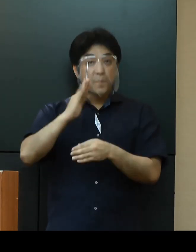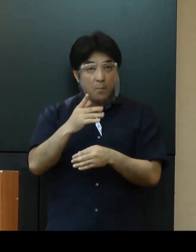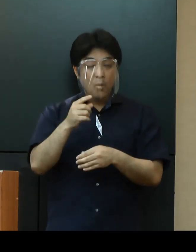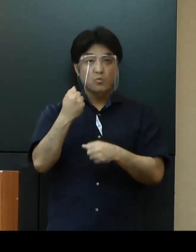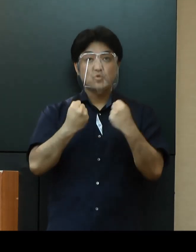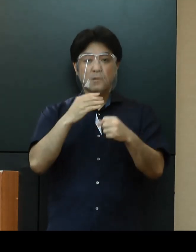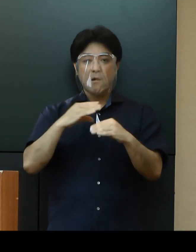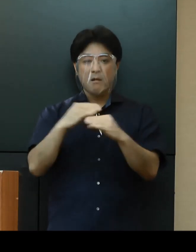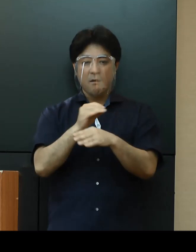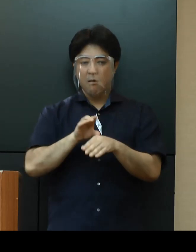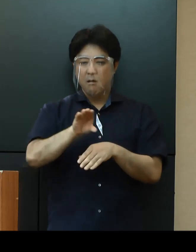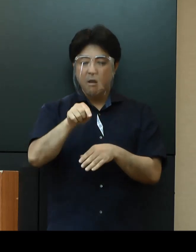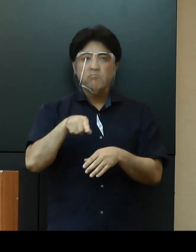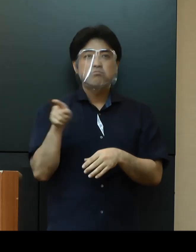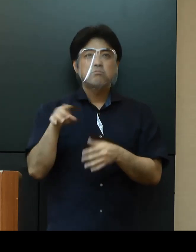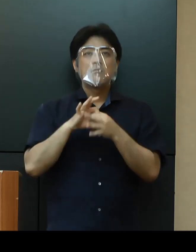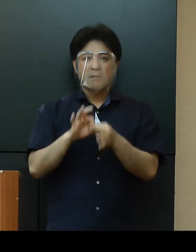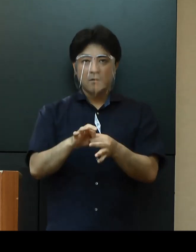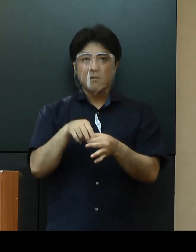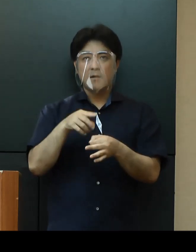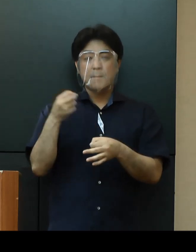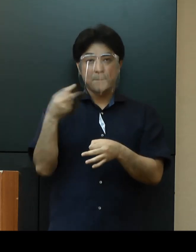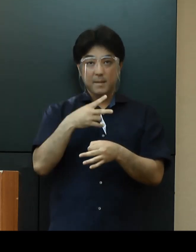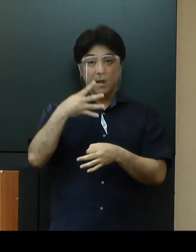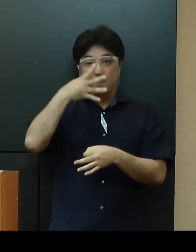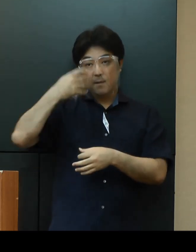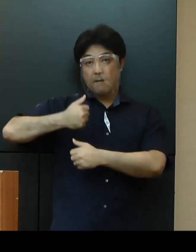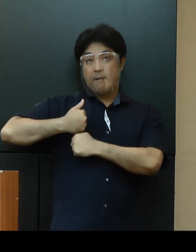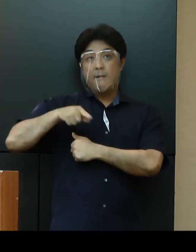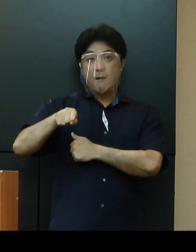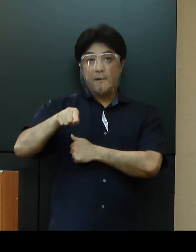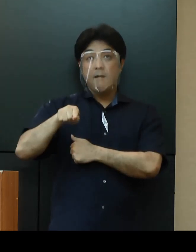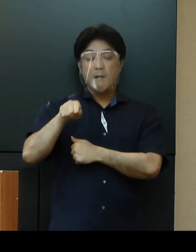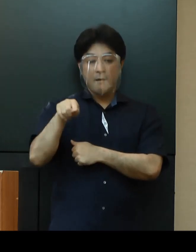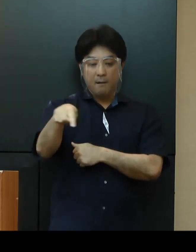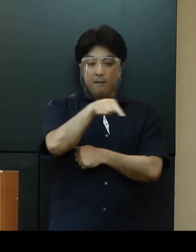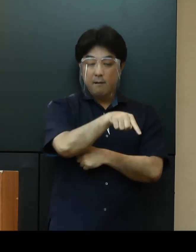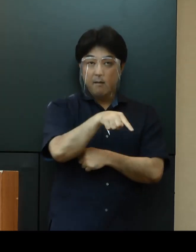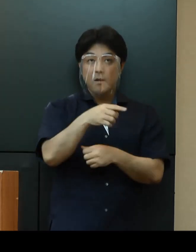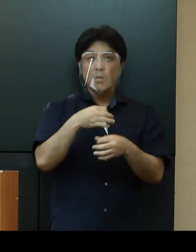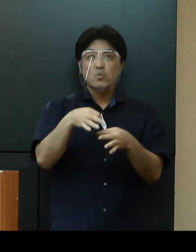再度、米軍に対して、両基地の運用状況について確認するとともに